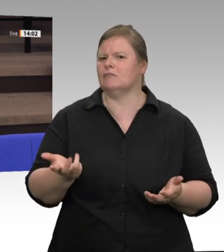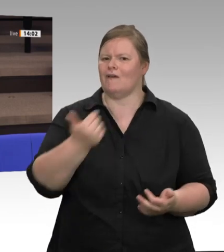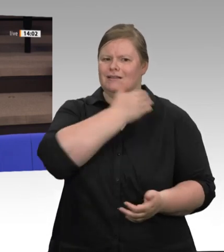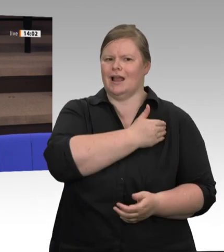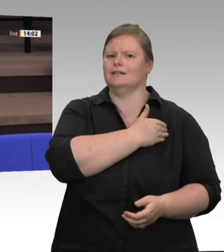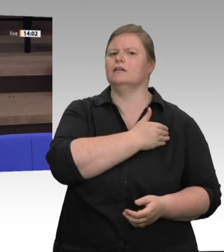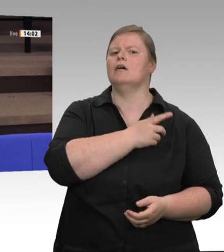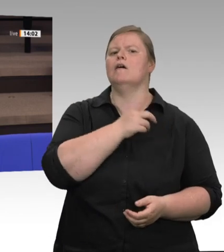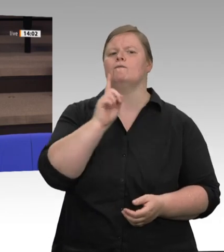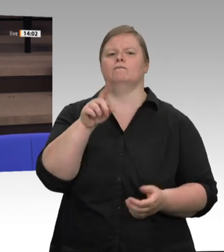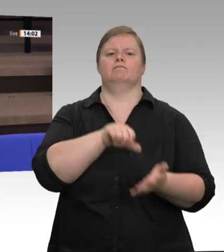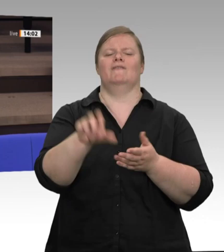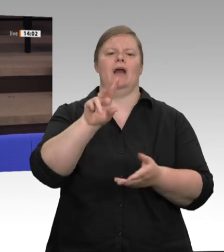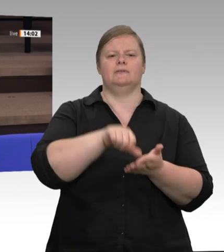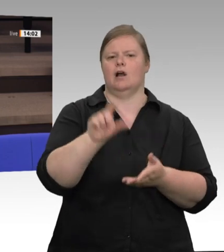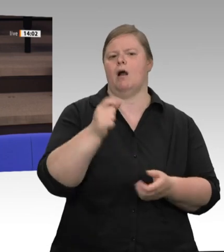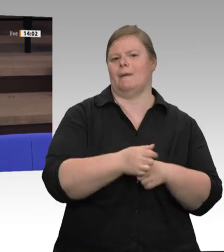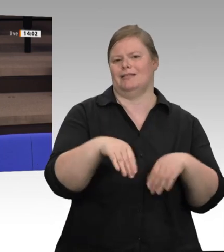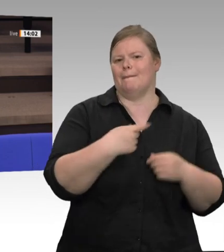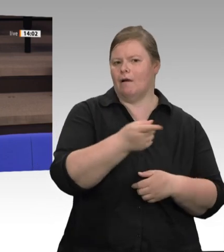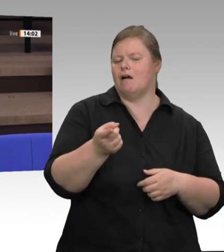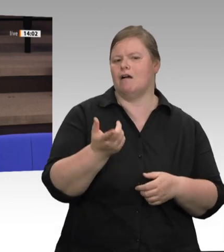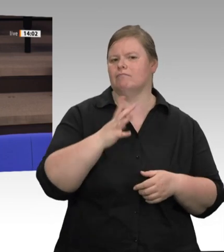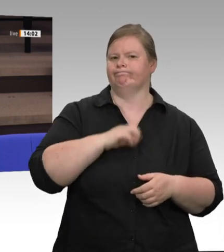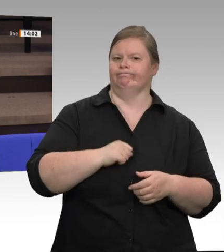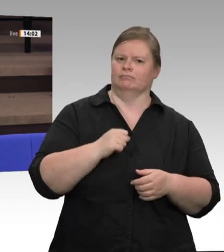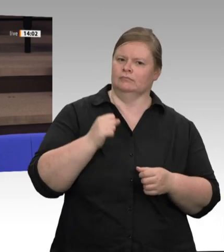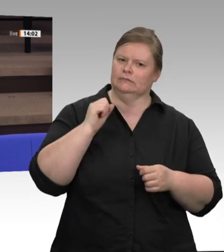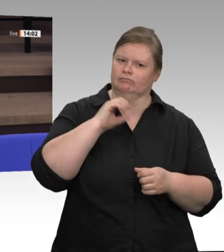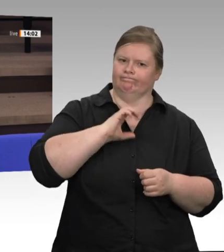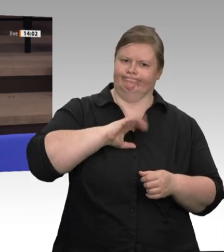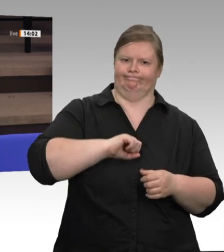generieren, die aber im Moment einfach nicht wissen, wie es für sie auch angesichts